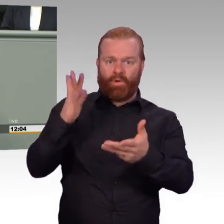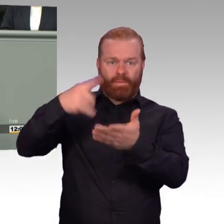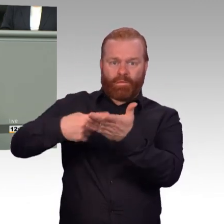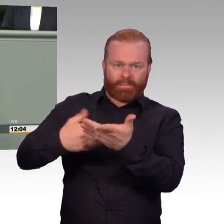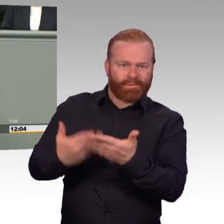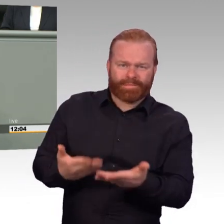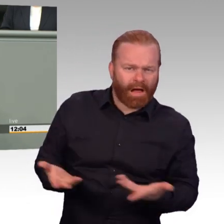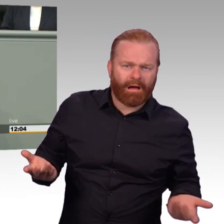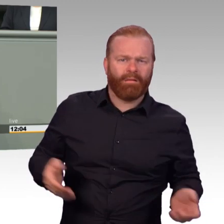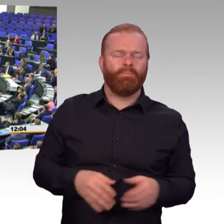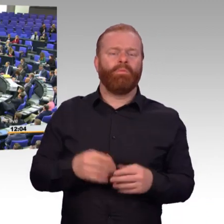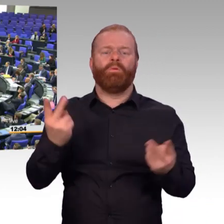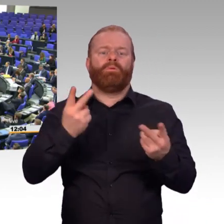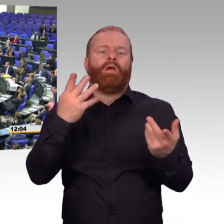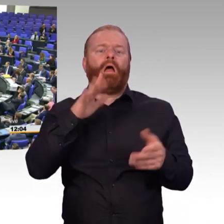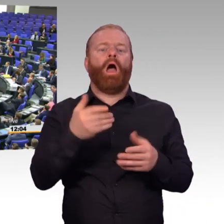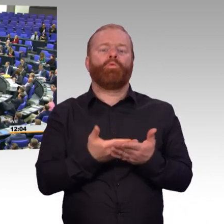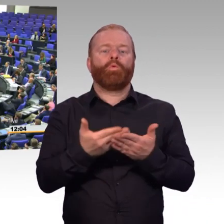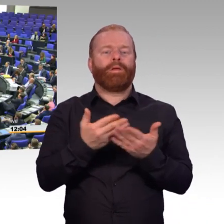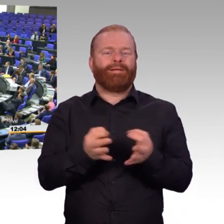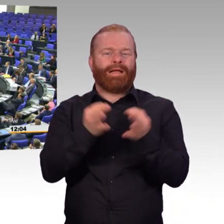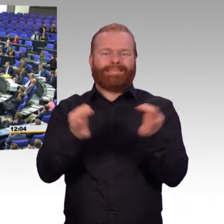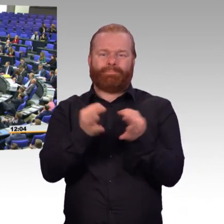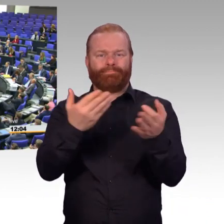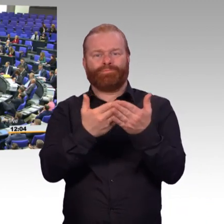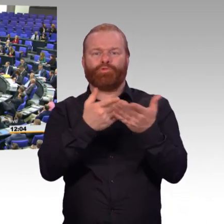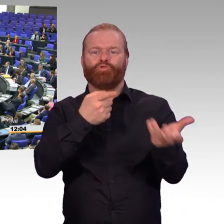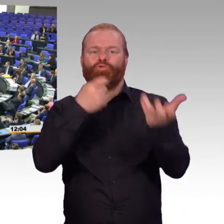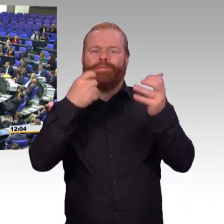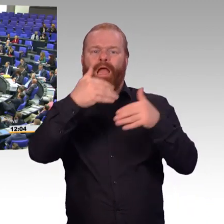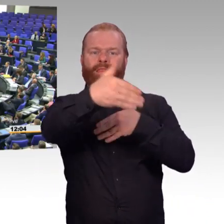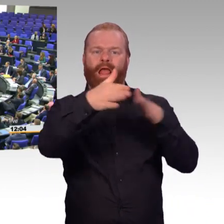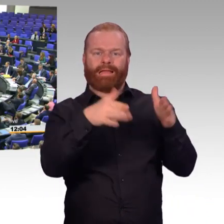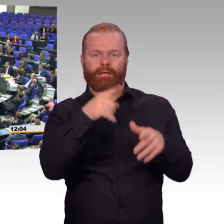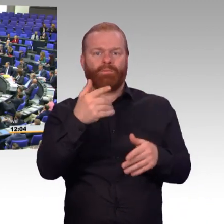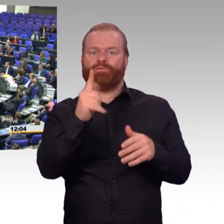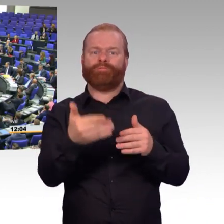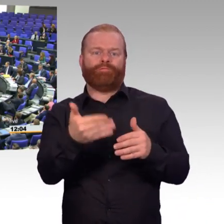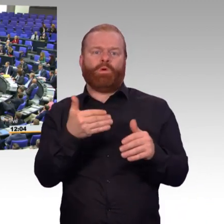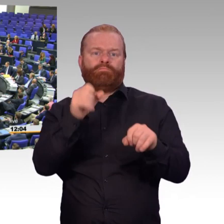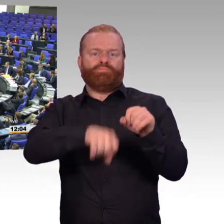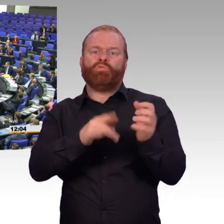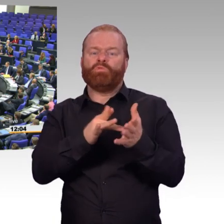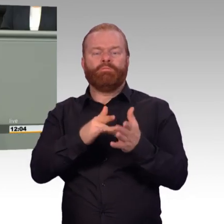Gehen Sie in die Truppe. Gehen Sie in die Truppe. Dann werden Sie es sehen. (Beifall) Der deutsche Anteil der NATO Battlegroup Litauen